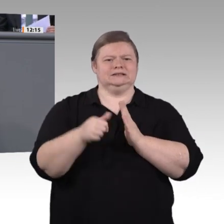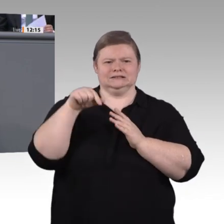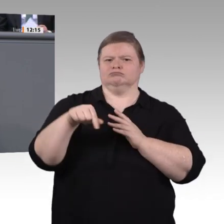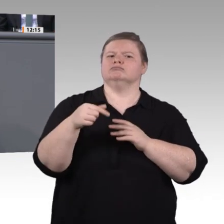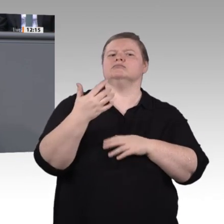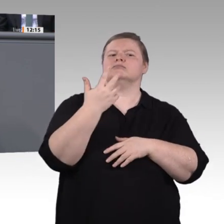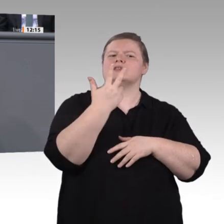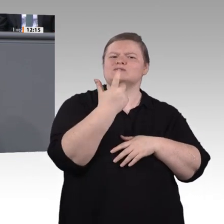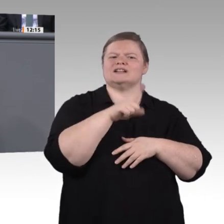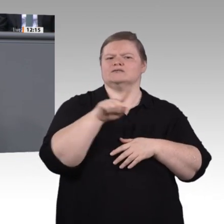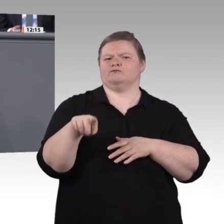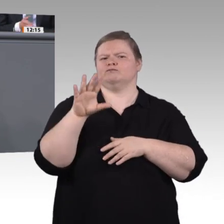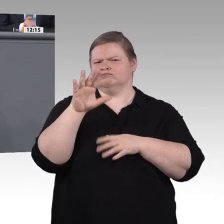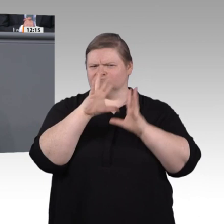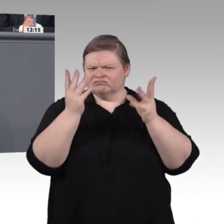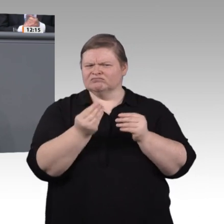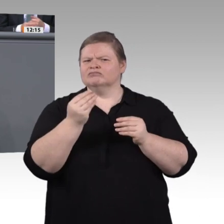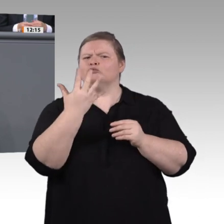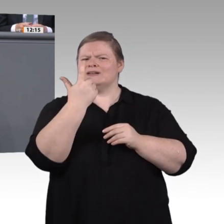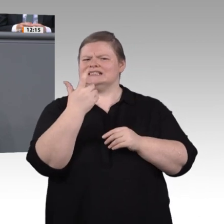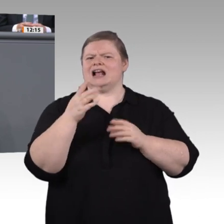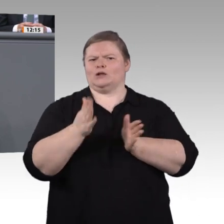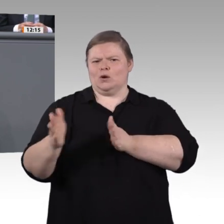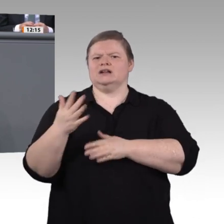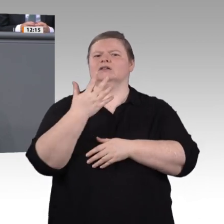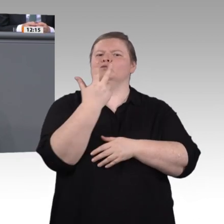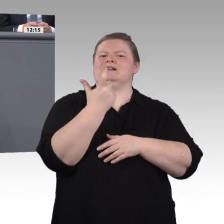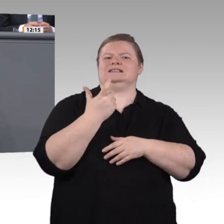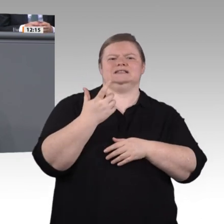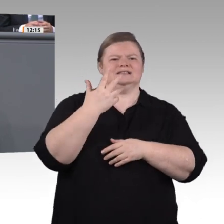Unser Ziel muss ja sein, möglichst vielen jungen Menschen aus möglichst vielen Betrieben